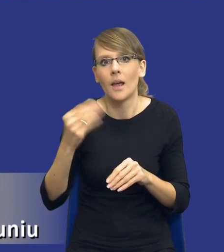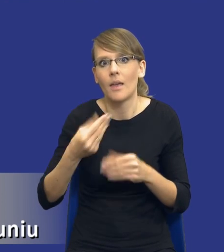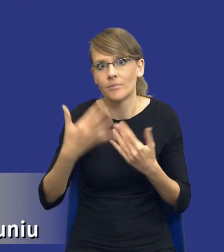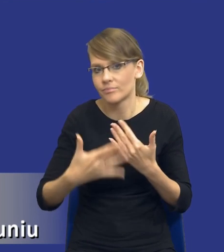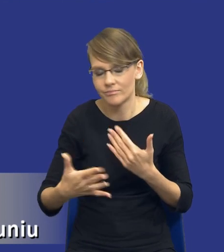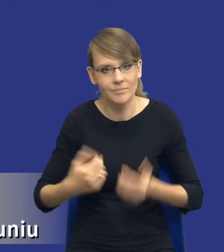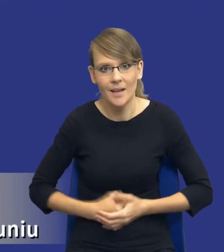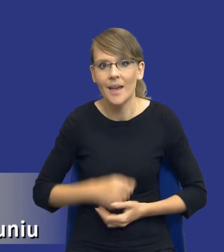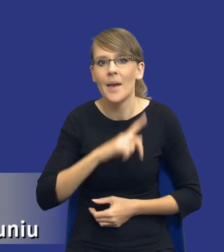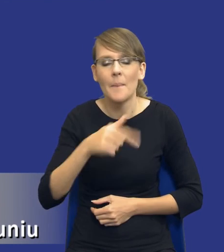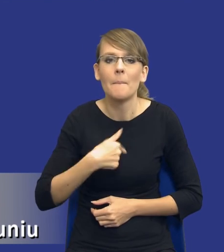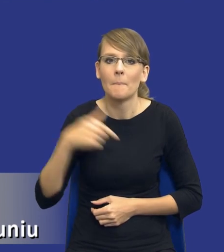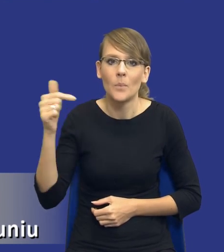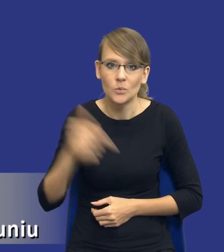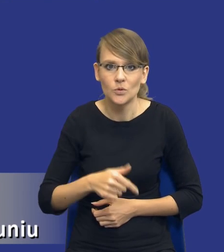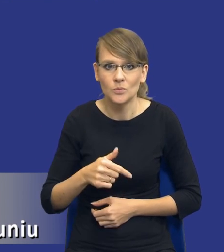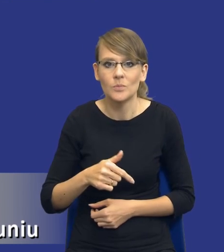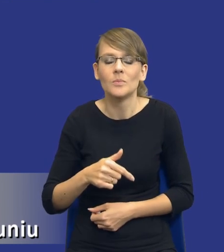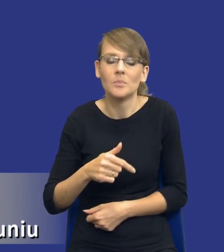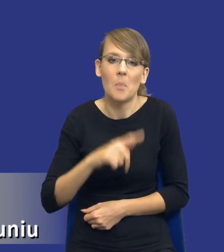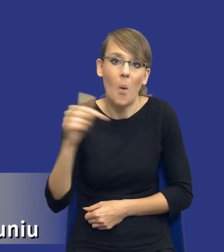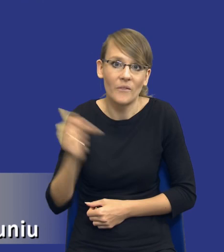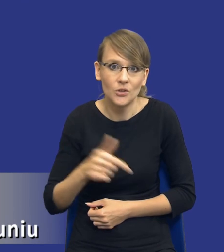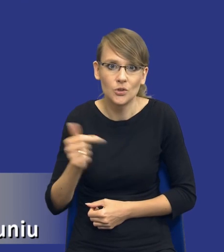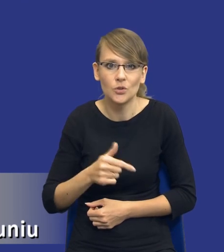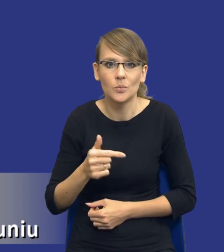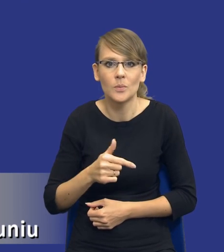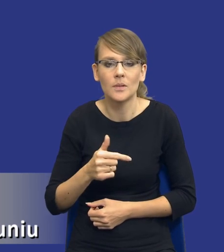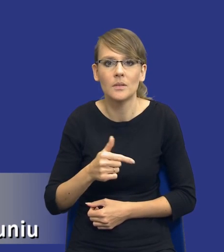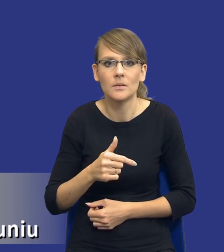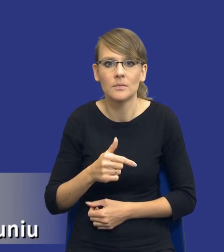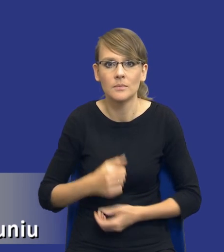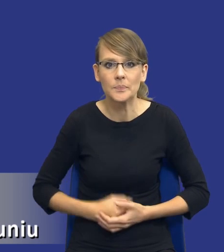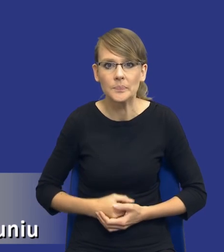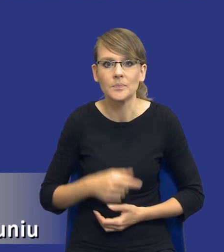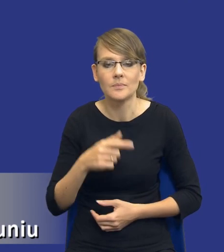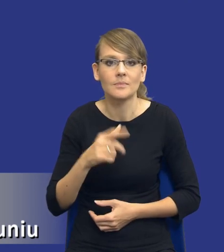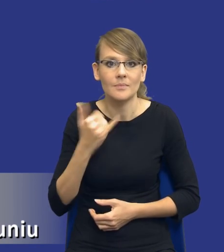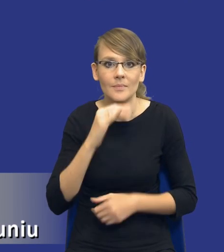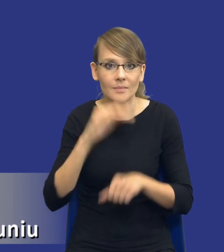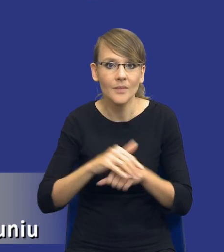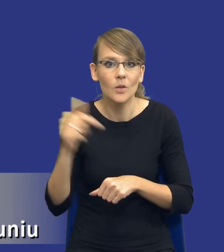My musimy czy też powinniśmy jako zamawiający podejmować swoje decyzje